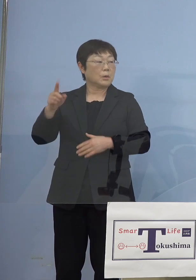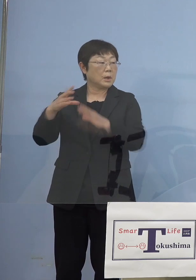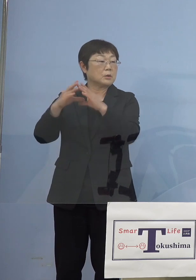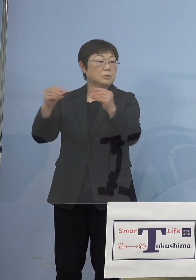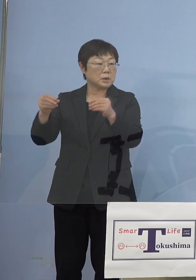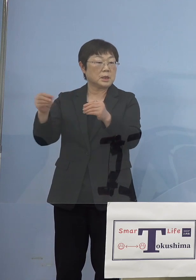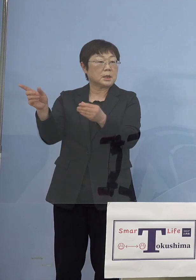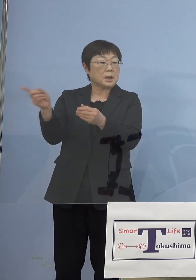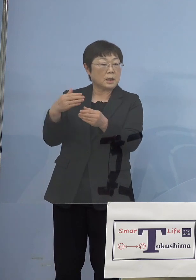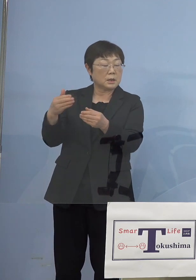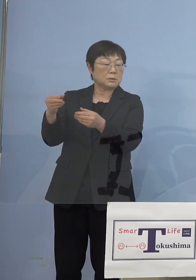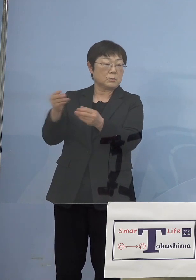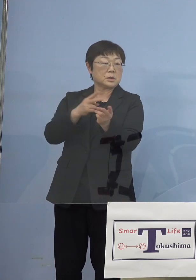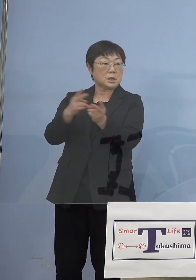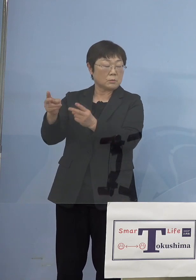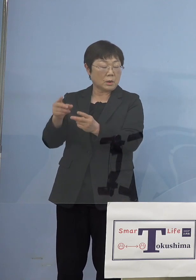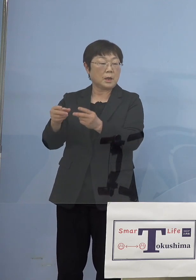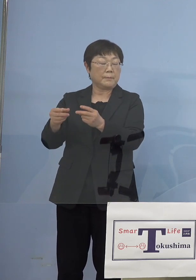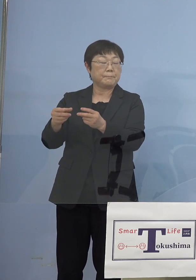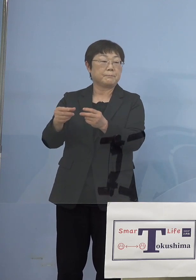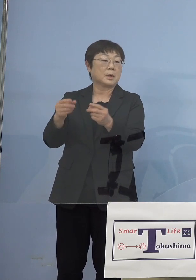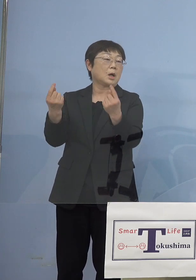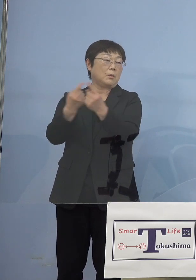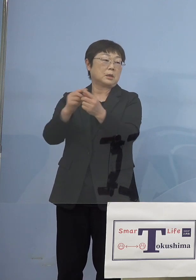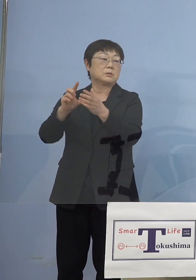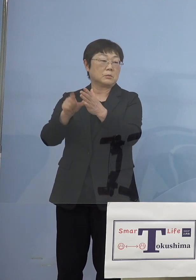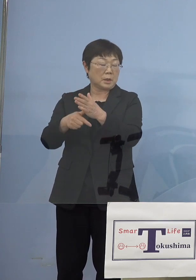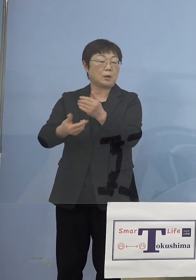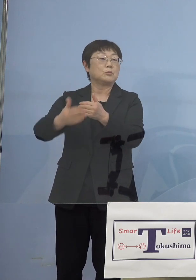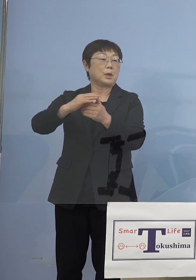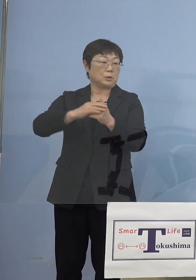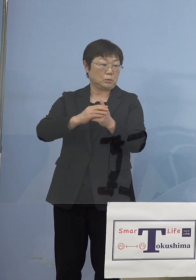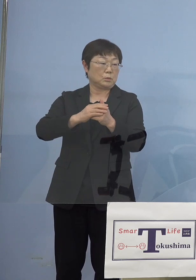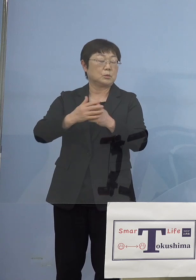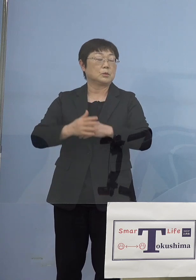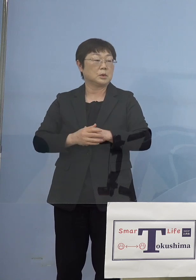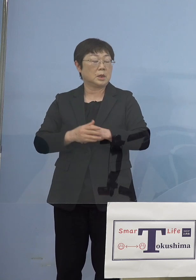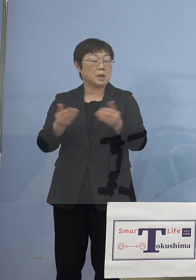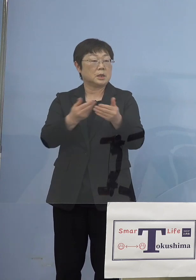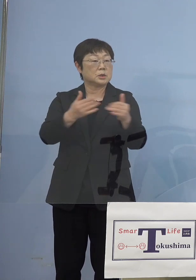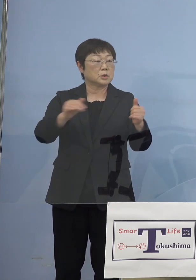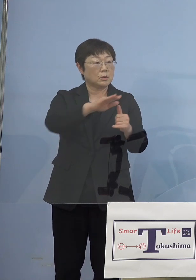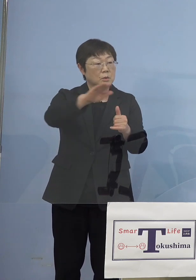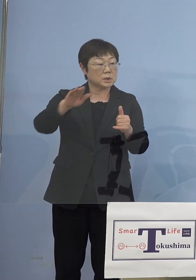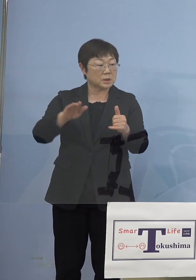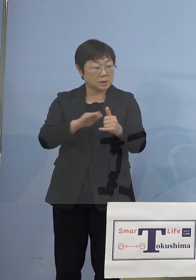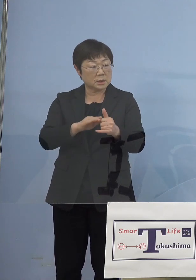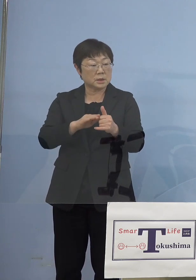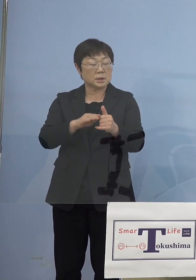その場合には埋めさせていただく だから事業者の皆さんから取ってみると同じになるように